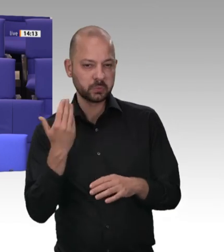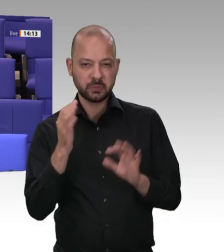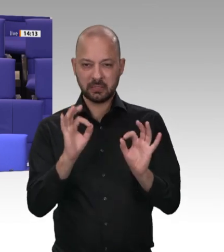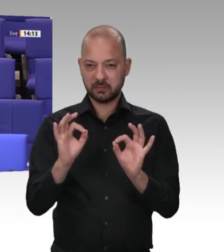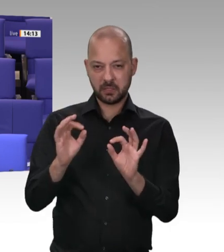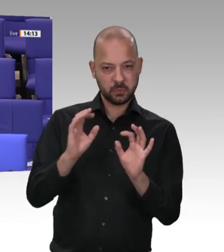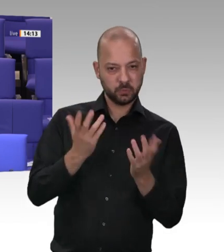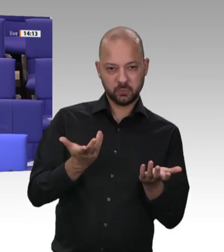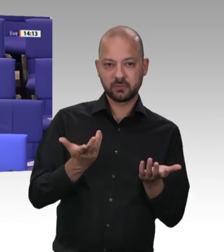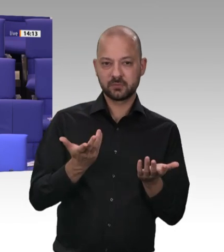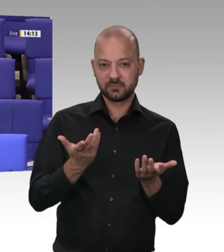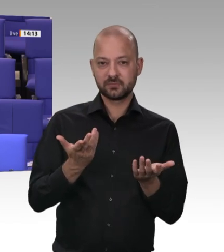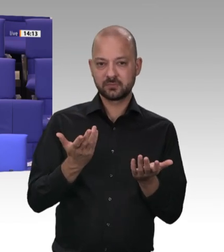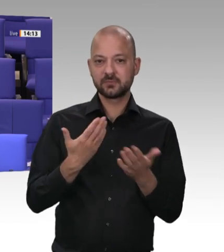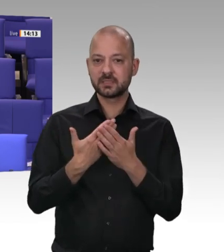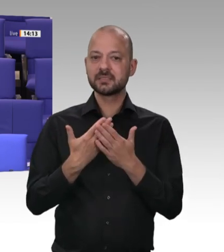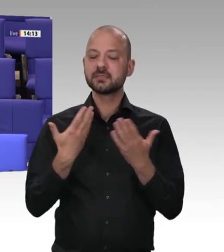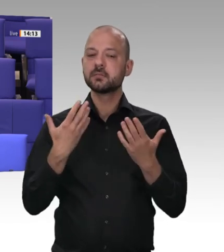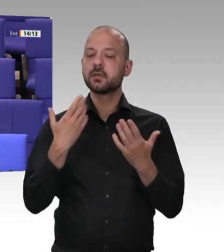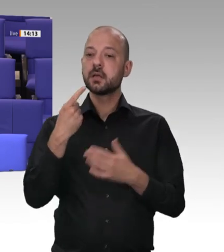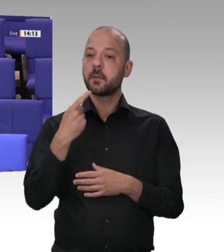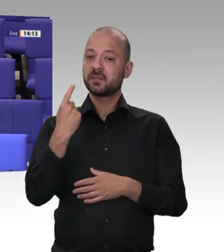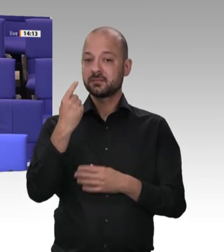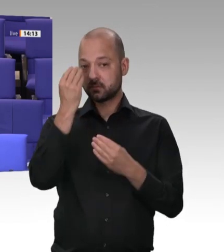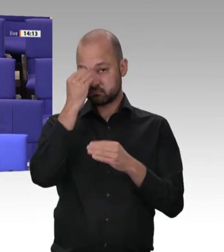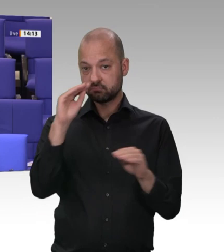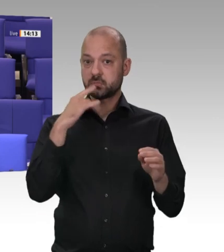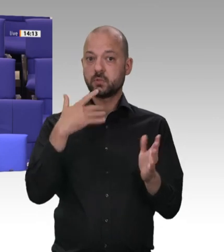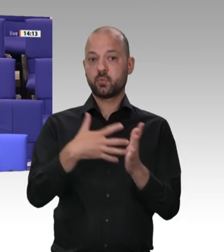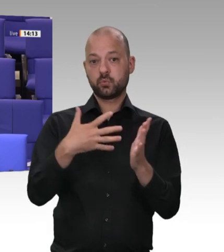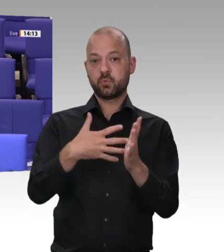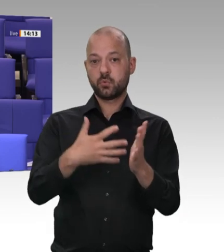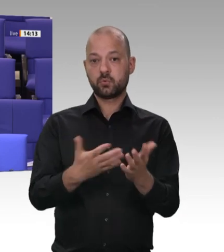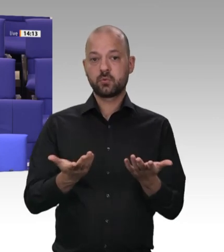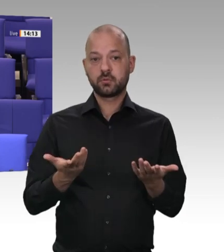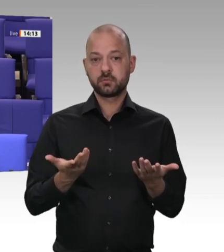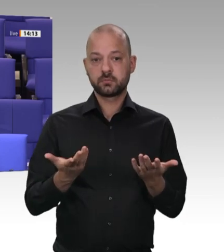danach auf 32 Kontrollen. In der Drucksache steht, im Jahr 2019 waren es 30 Kontrollen.